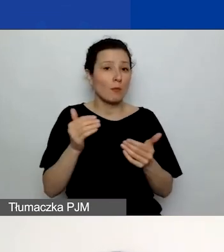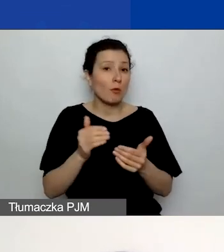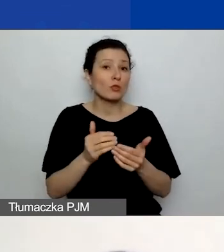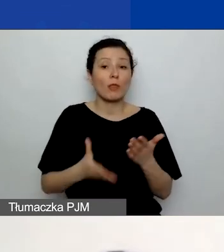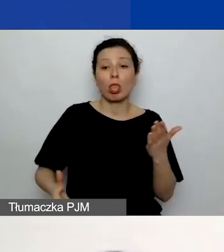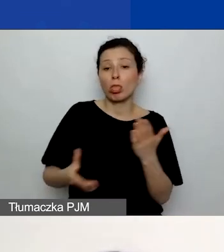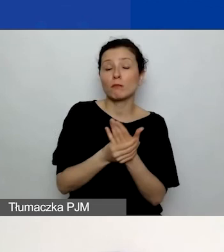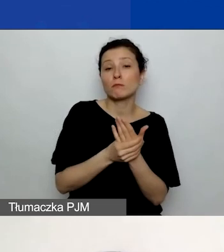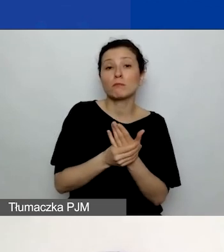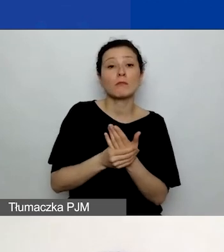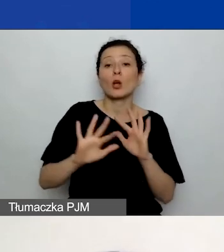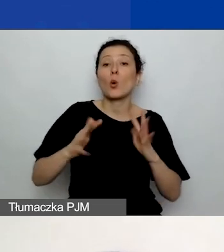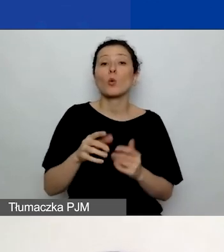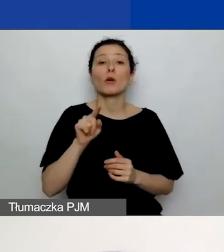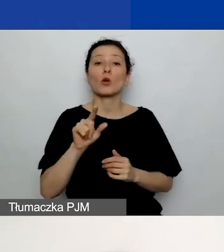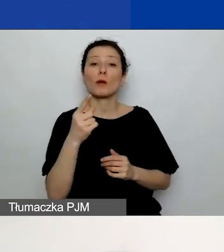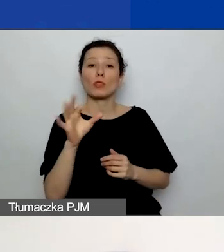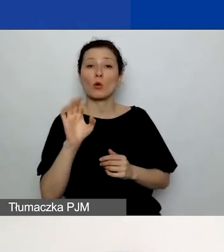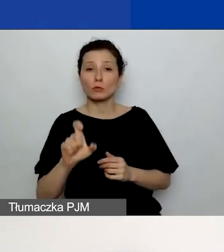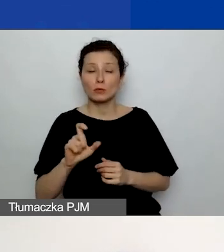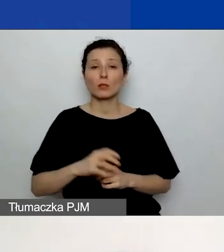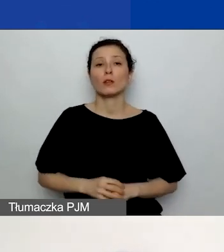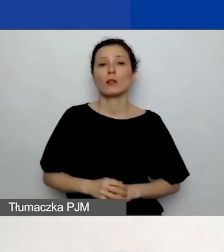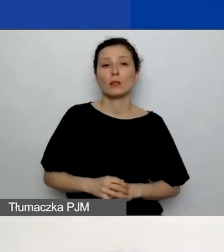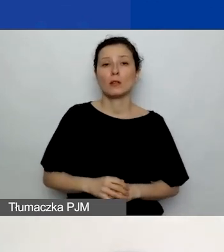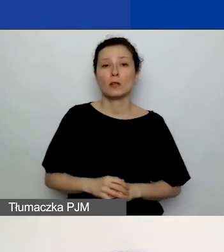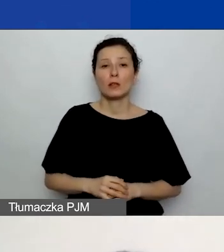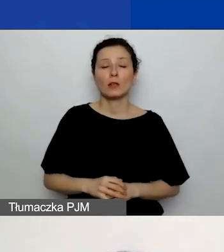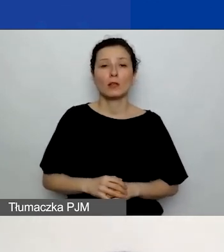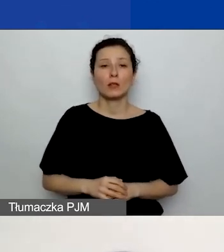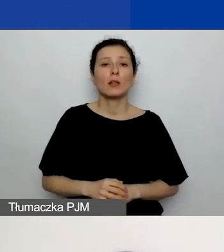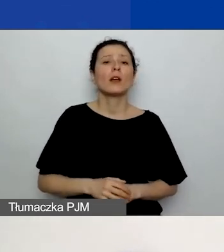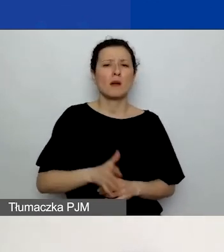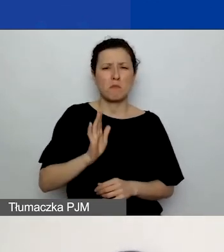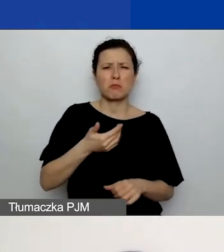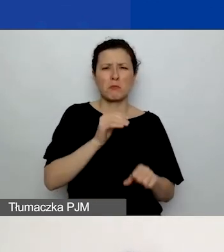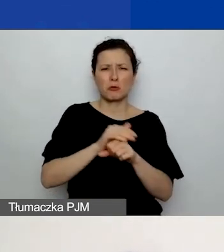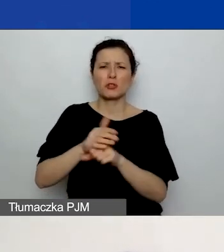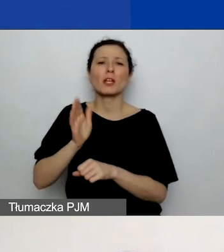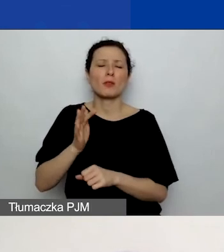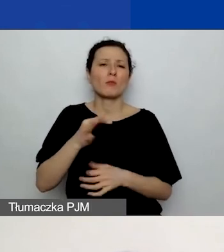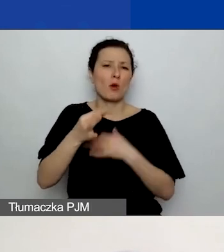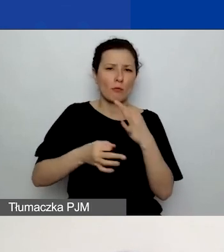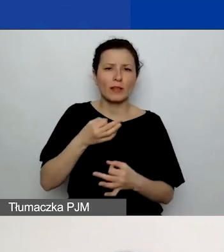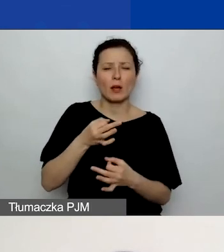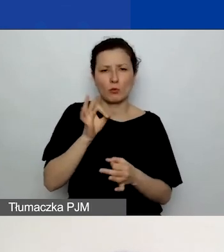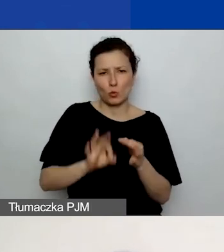To żywy dokument, o którym koleżanki będą pewnie mówiły na jakimś kolejnym spotkaniu. Ale odsyłam do biblioteki,